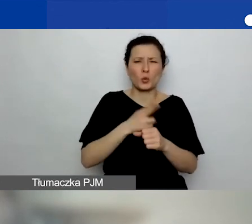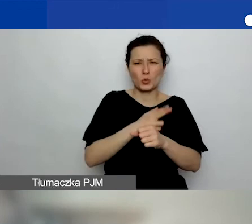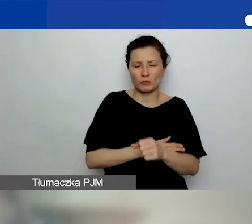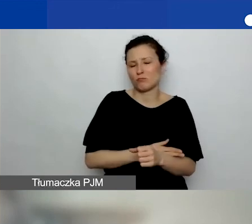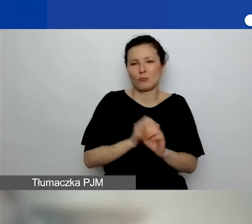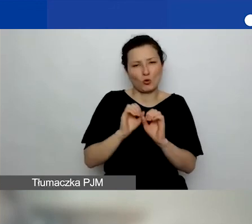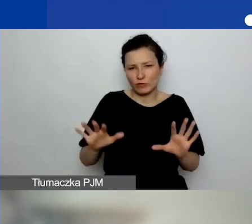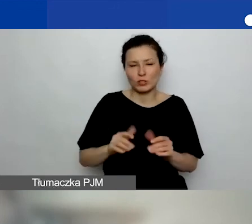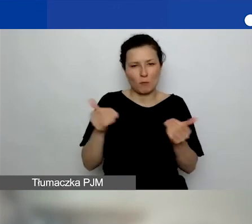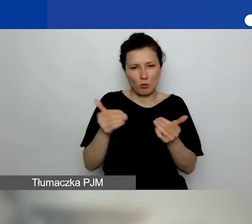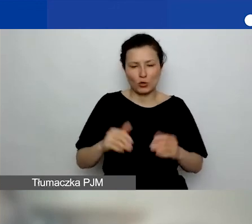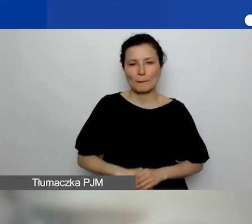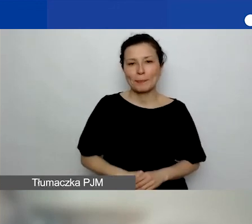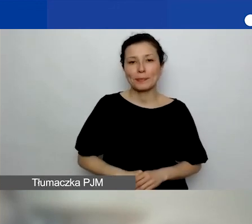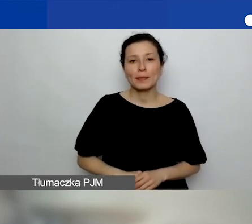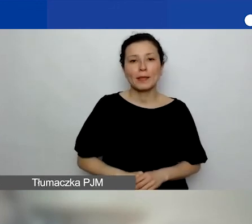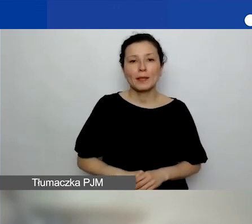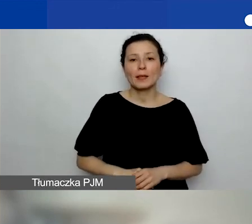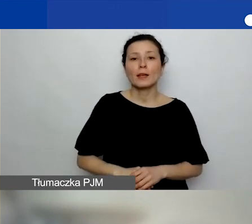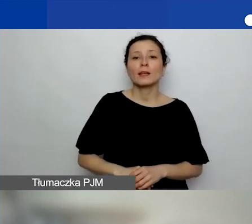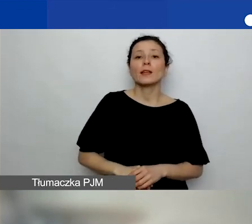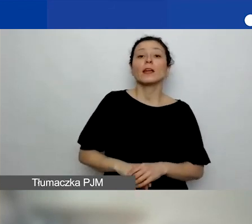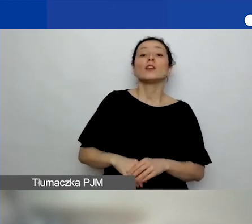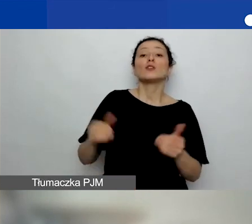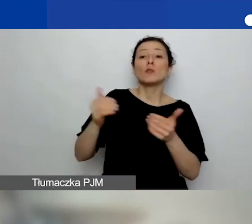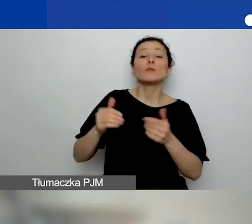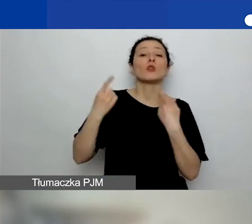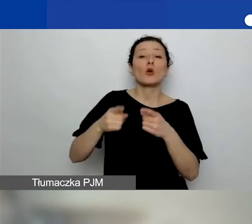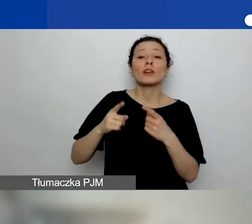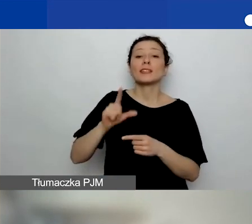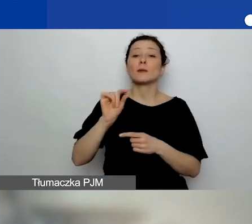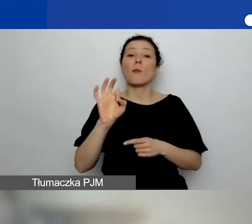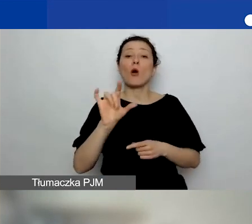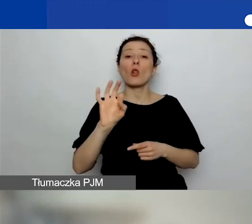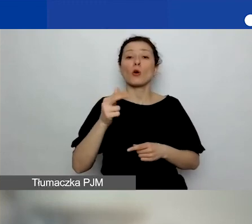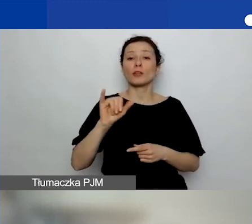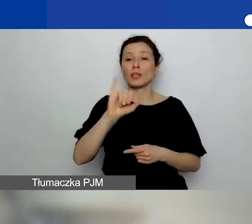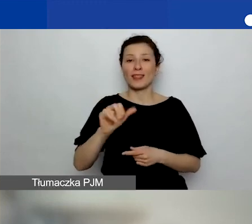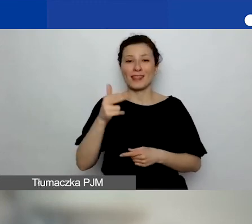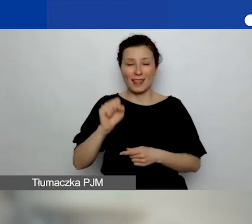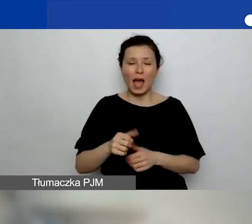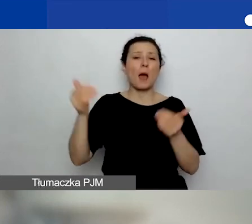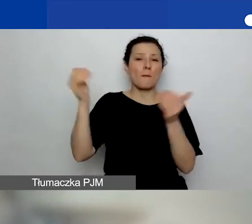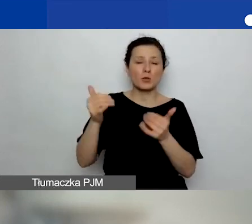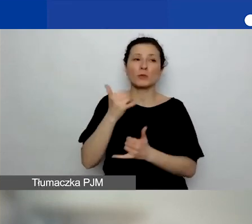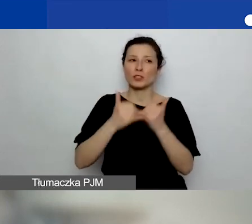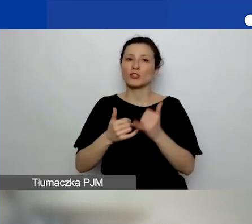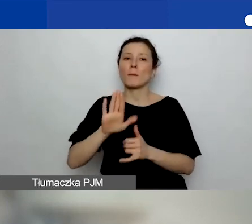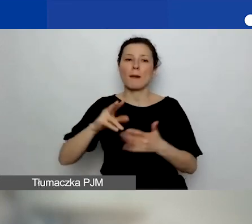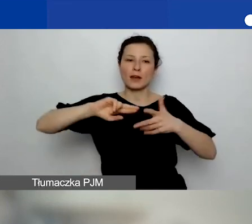I od razu, bo widziałam pytanie, czy mogą być organizacje polonijne. Mogą być, o ile są zarejestrowane w którymś z krajów, które dopuszczamy.